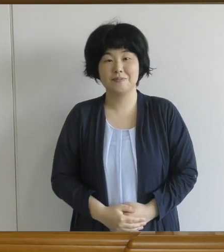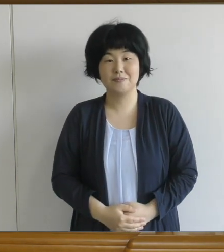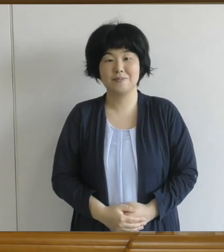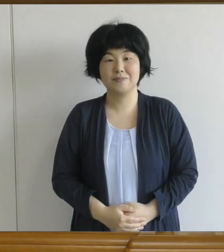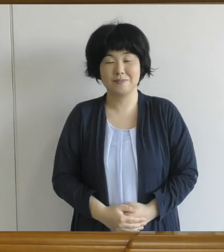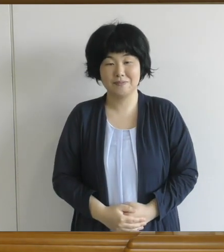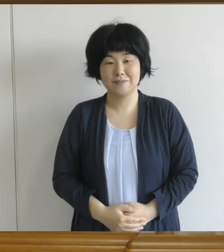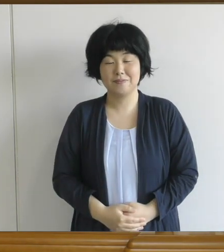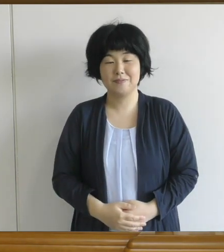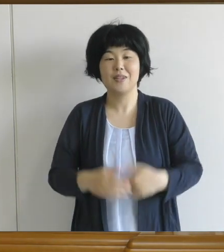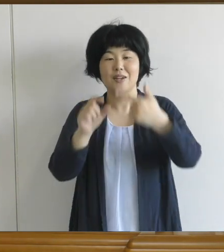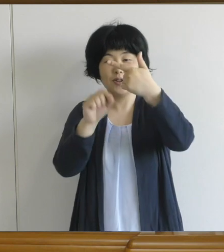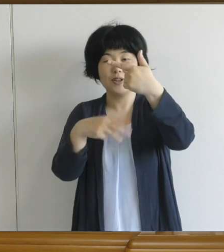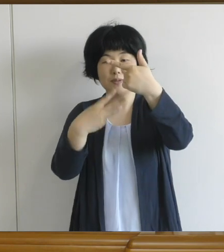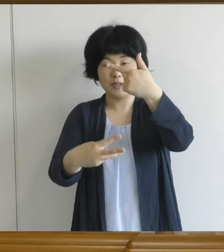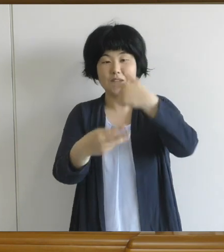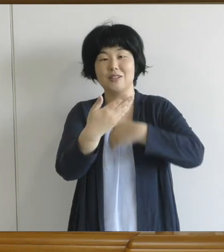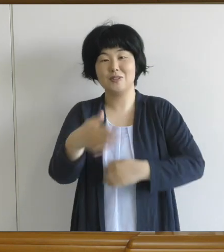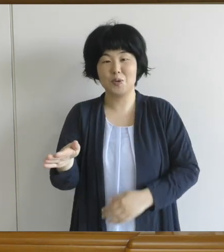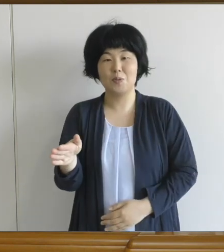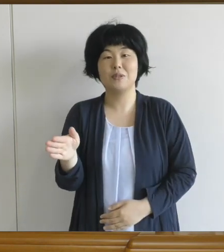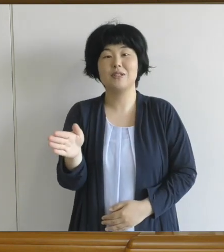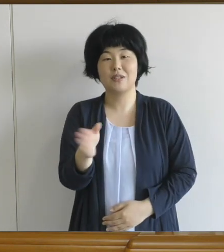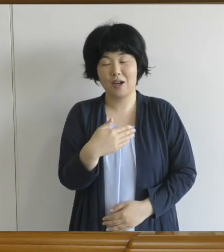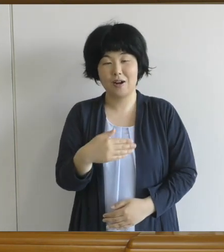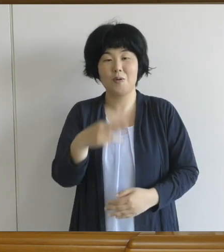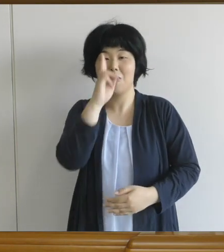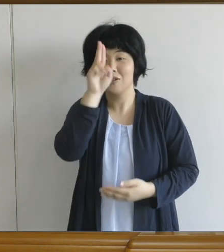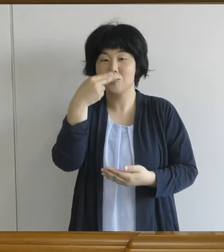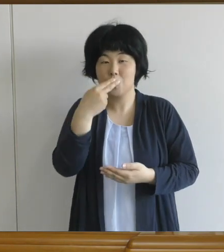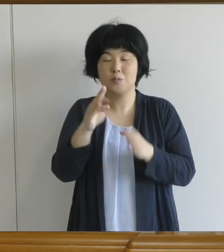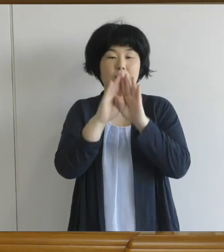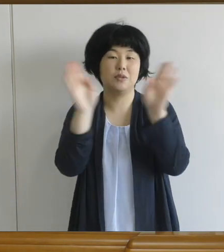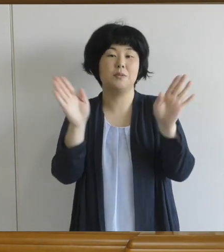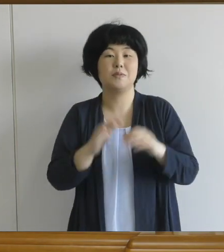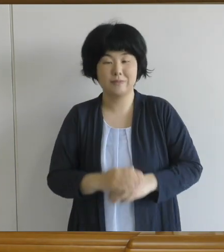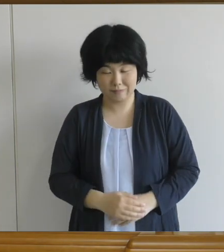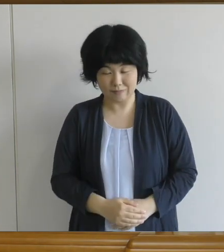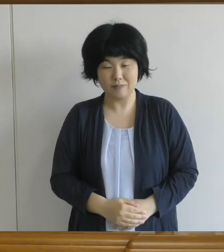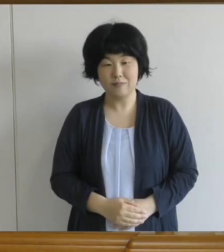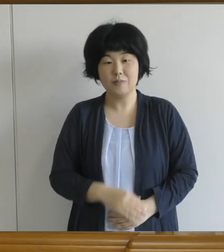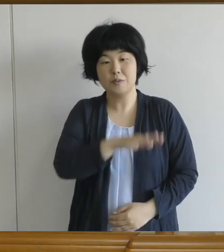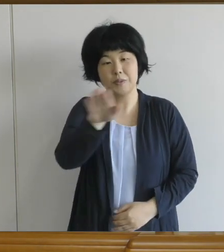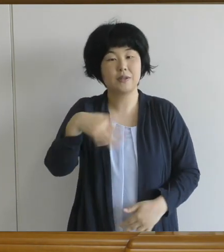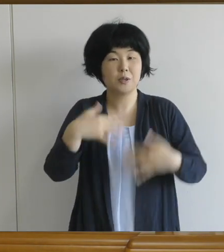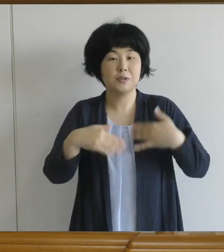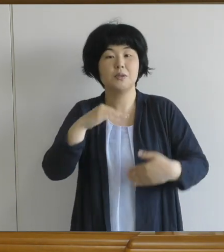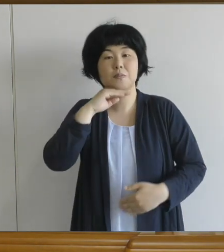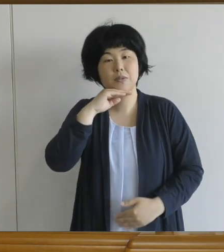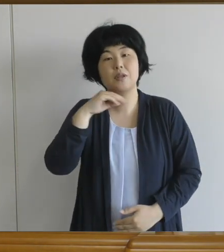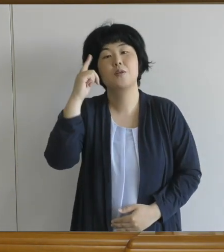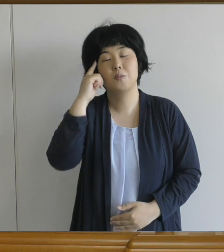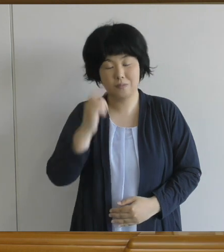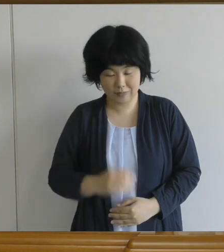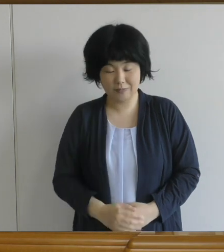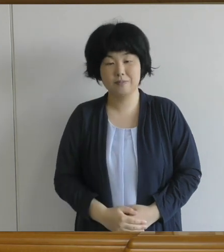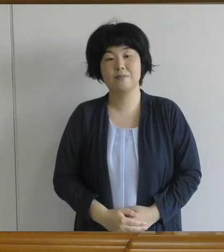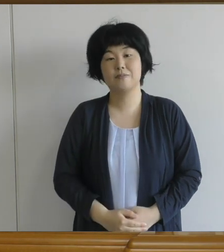6月3日（水）からは給食も始まります。 皆さんが楽しみにしていらっしゃった 給食だと思います。